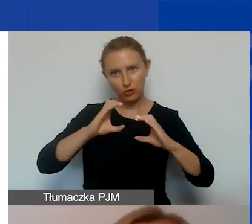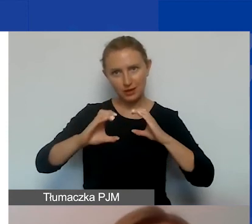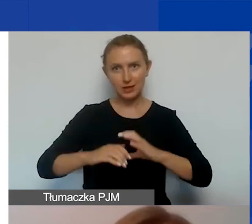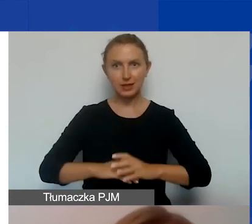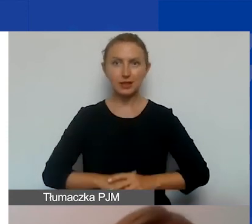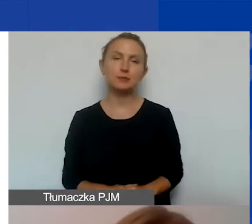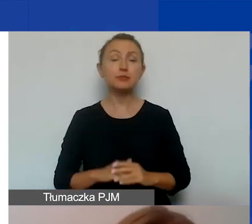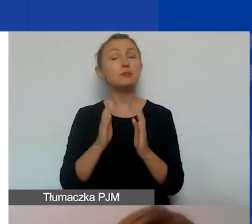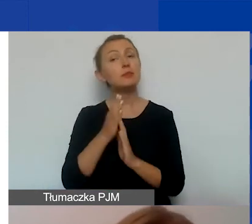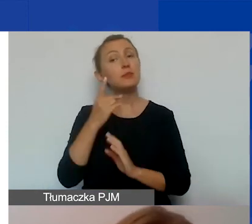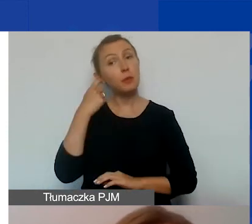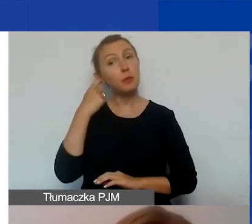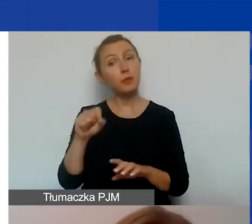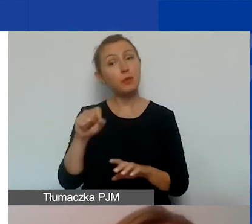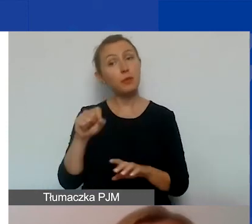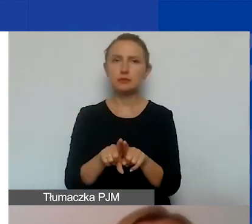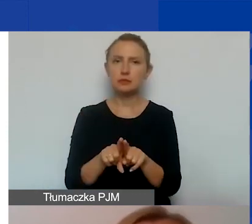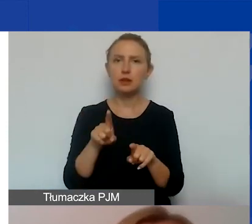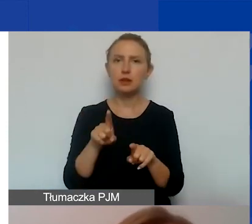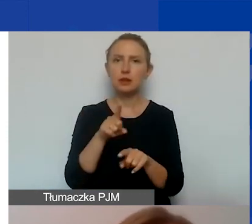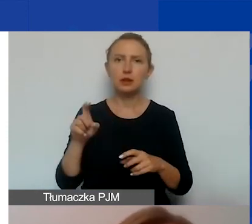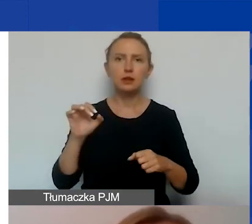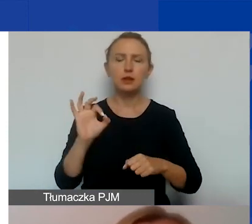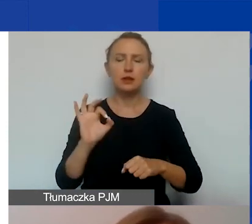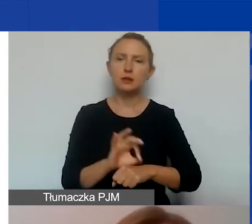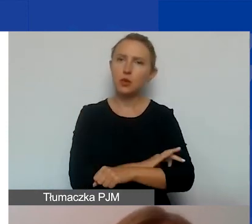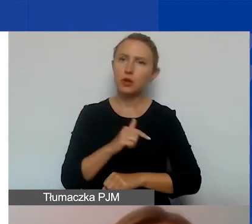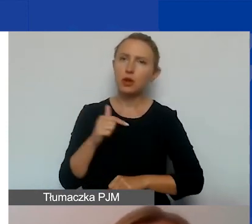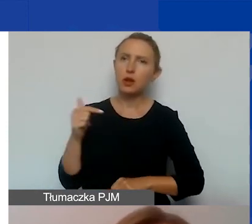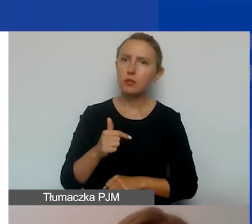Pamiętajcie również, że wasz projekt musi zawierać